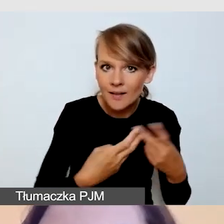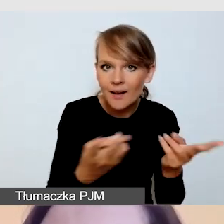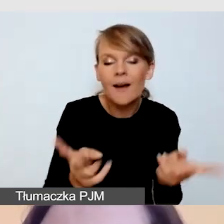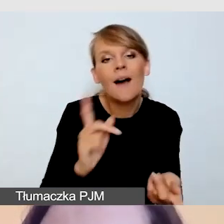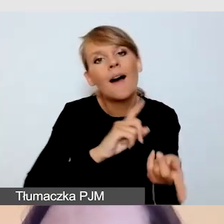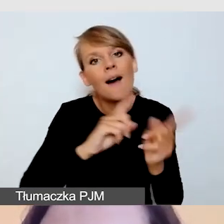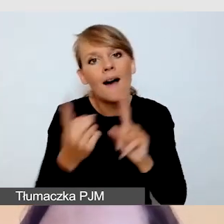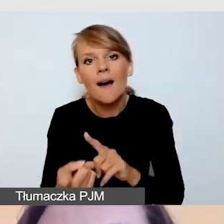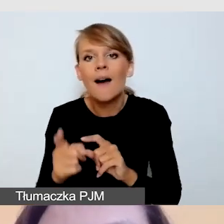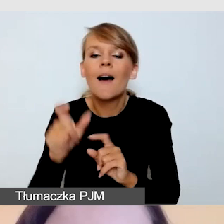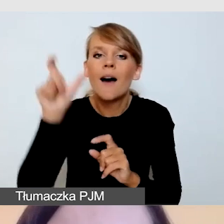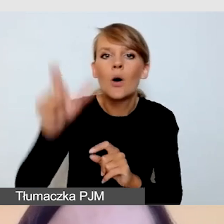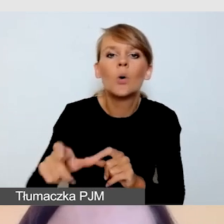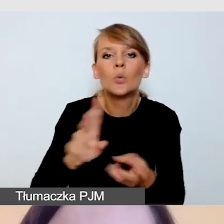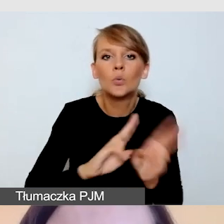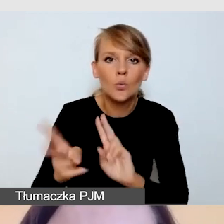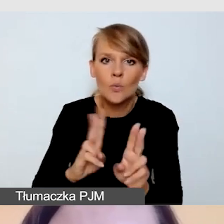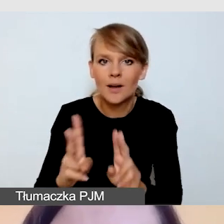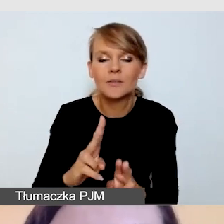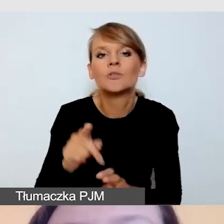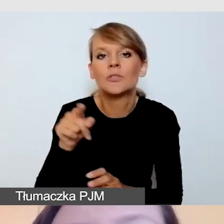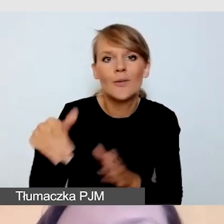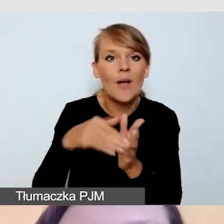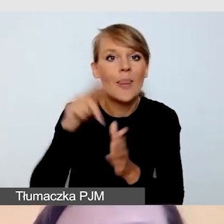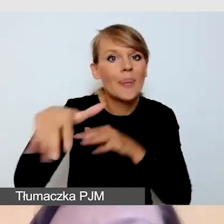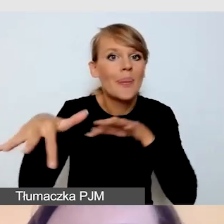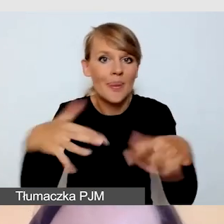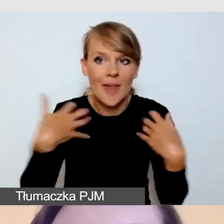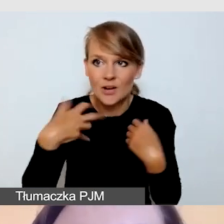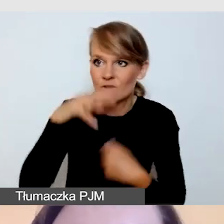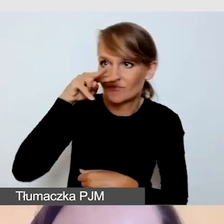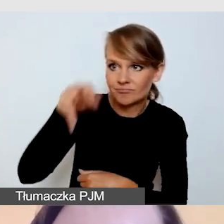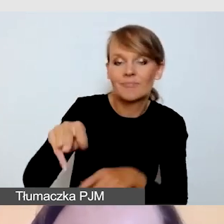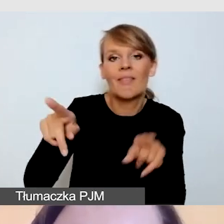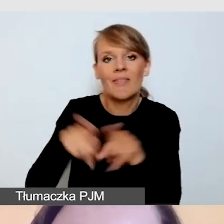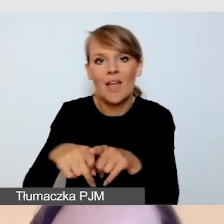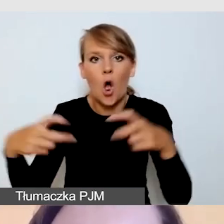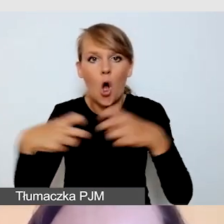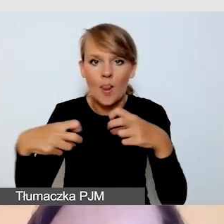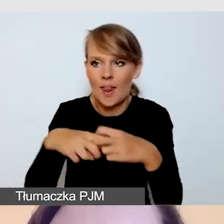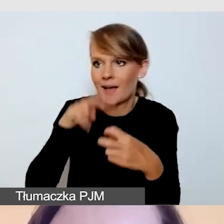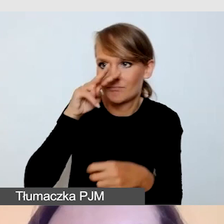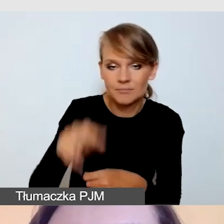zarówno na potrzeby spotkania jak i transmisji online. W każdym wypadku dbamy o to, by tłumacz był dobrze oświetlony,